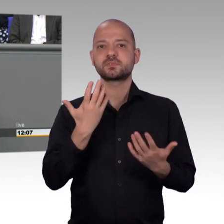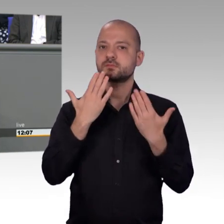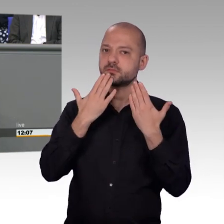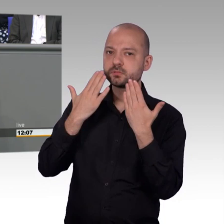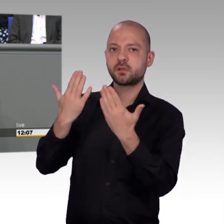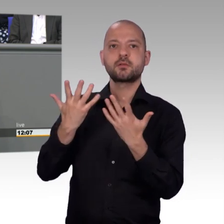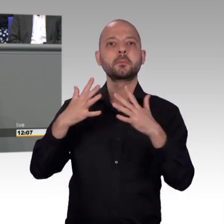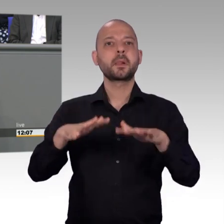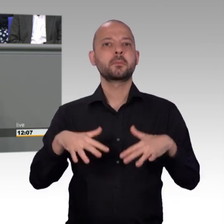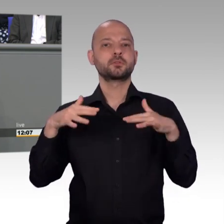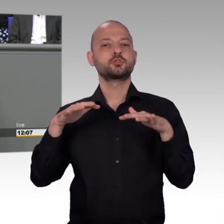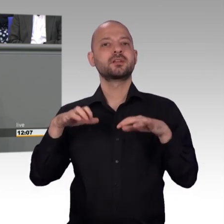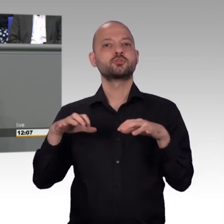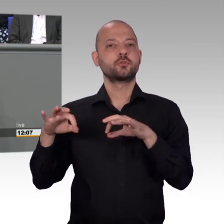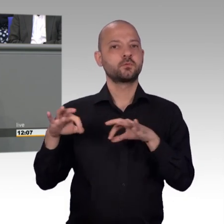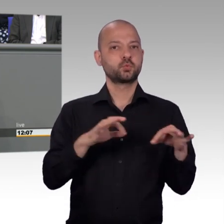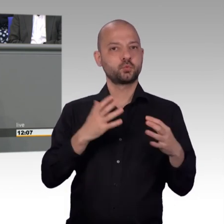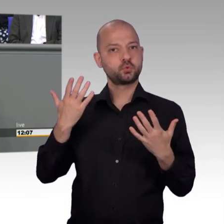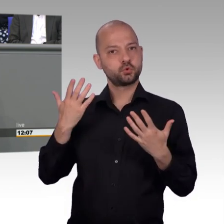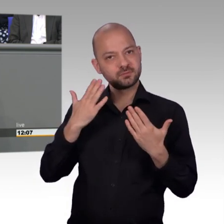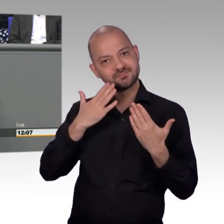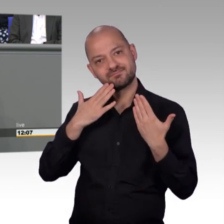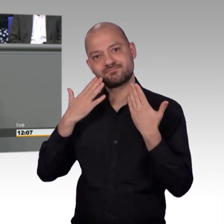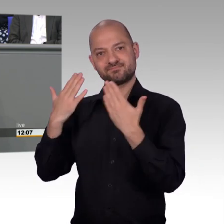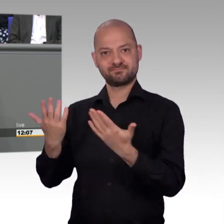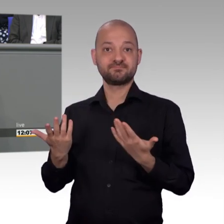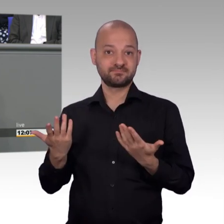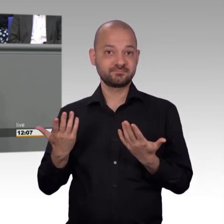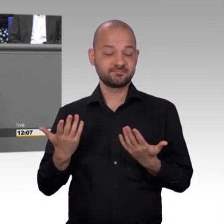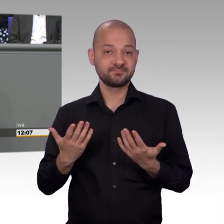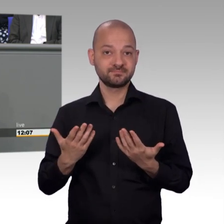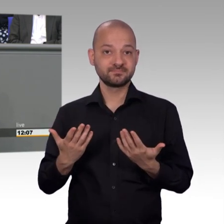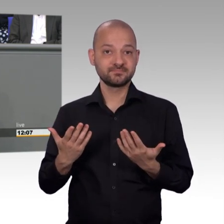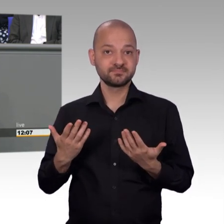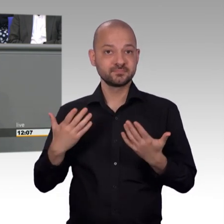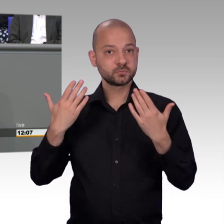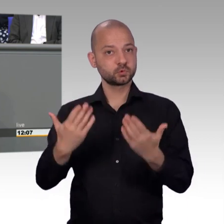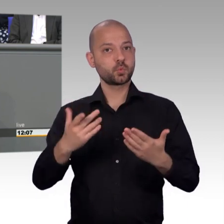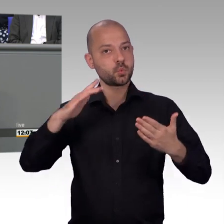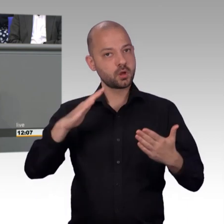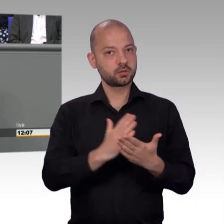Sodass es für einige Kolleginnen und Kollegen, auch Fraktionen heute der erste Jahresbericht ist. Wir waren ja schon einmal